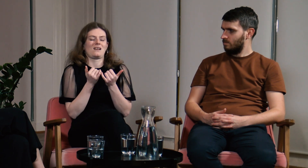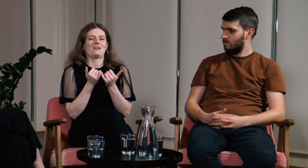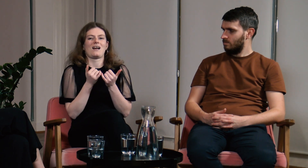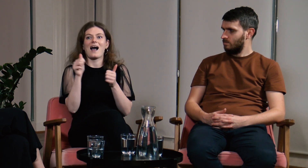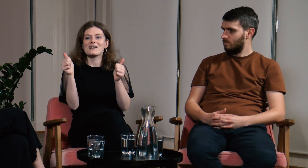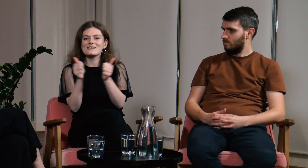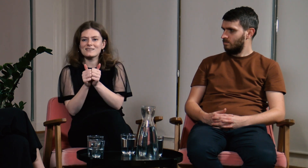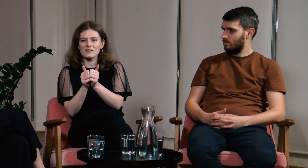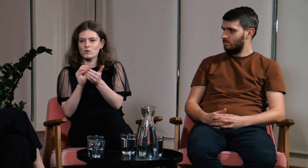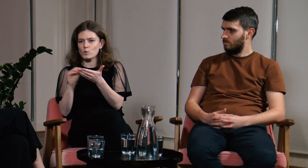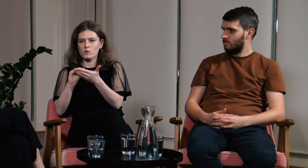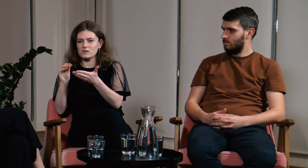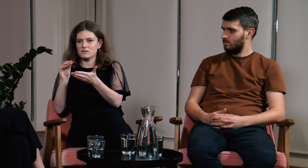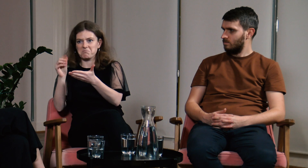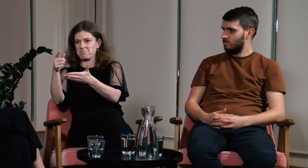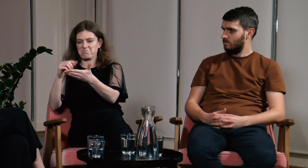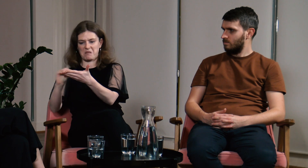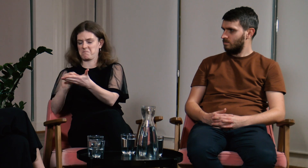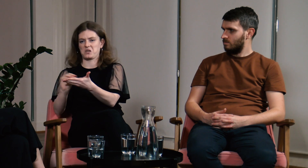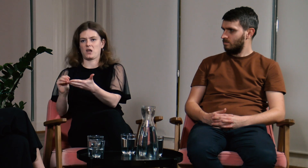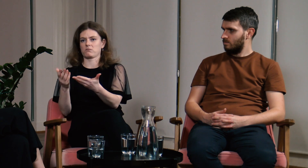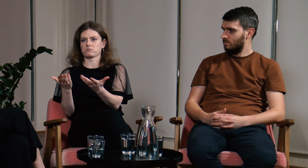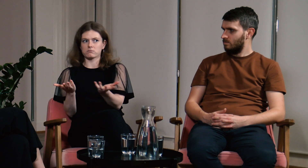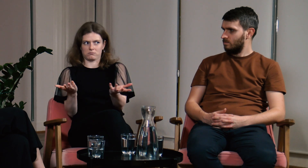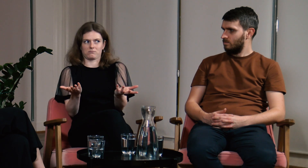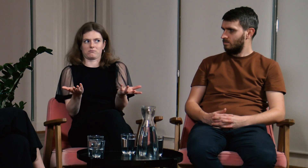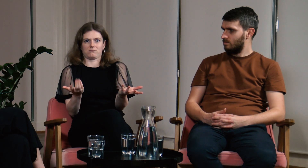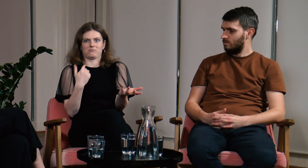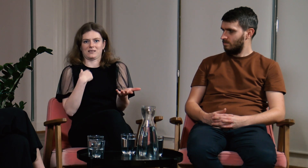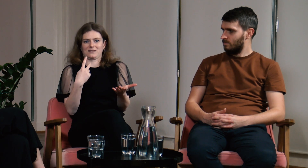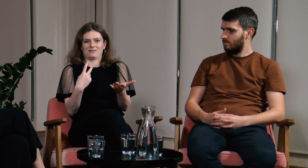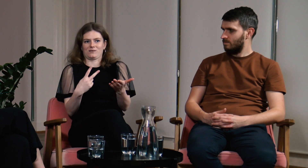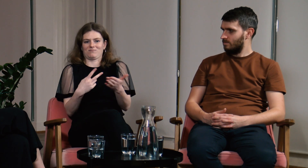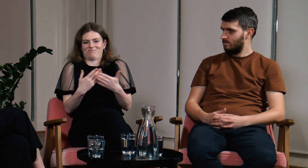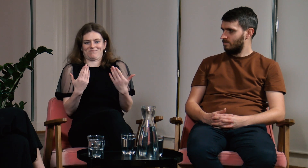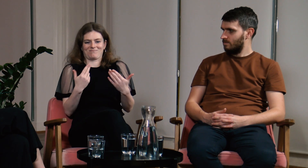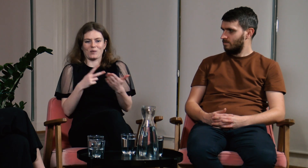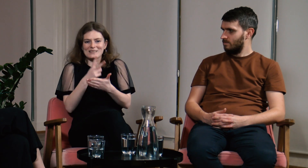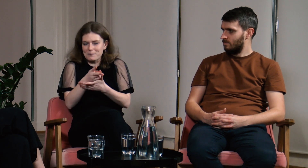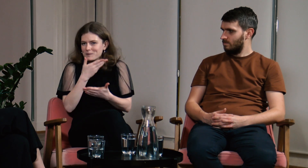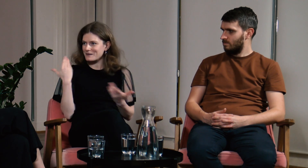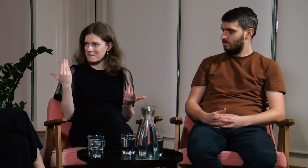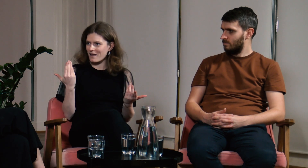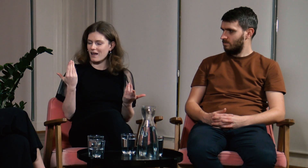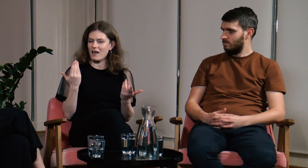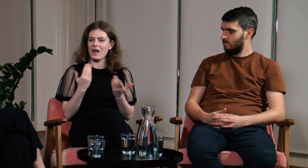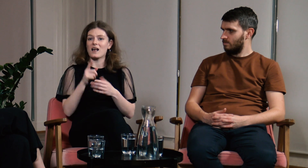Zauważyłam, że asystent notujący nic nie pisał, dlatego nie miałam dostępu do zajęć.